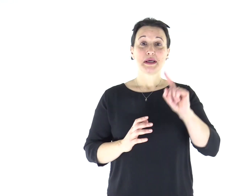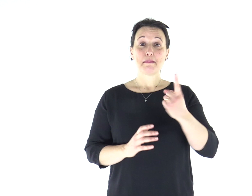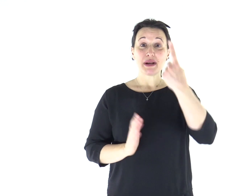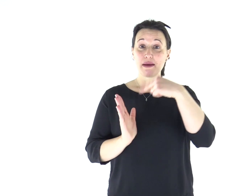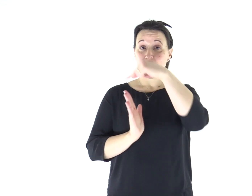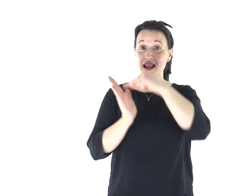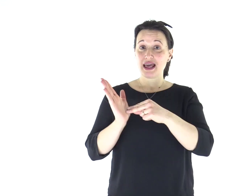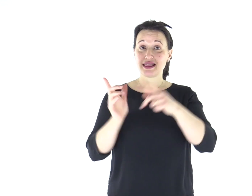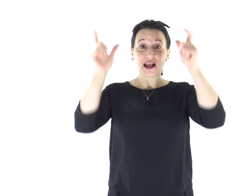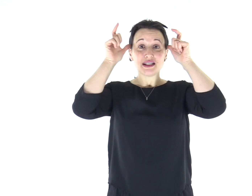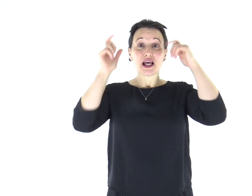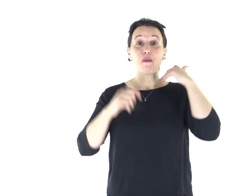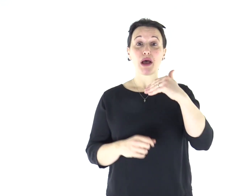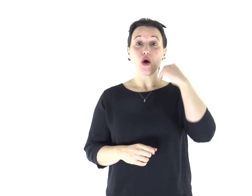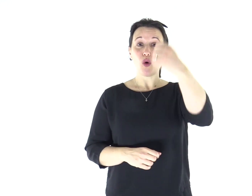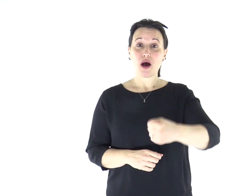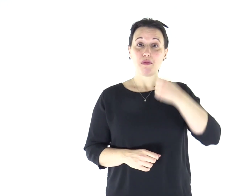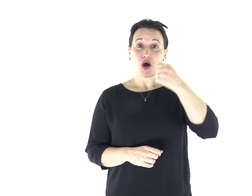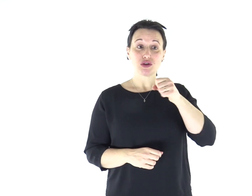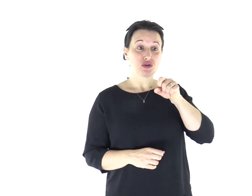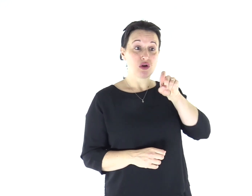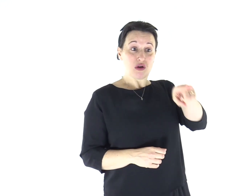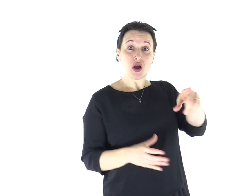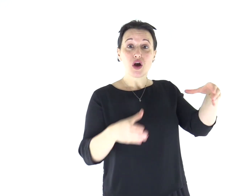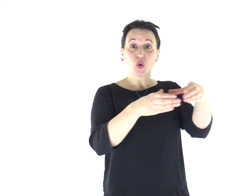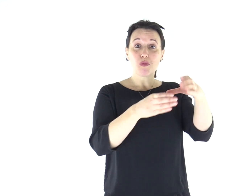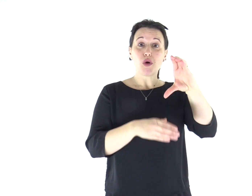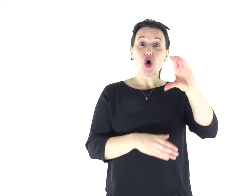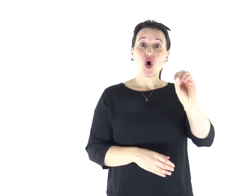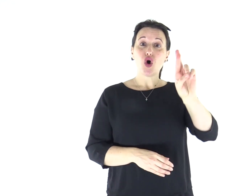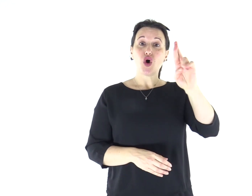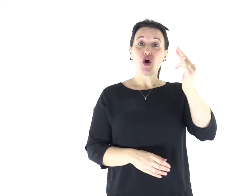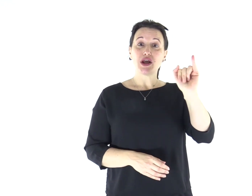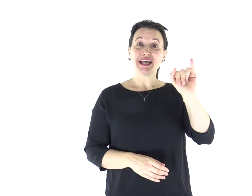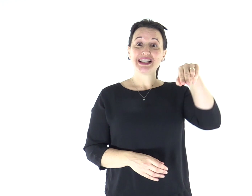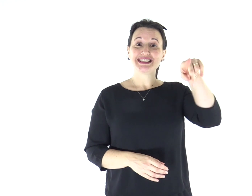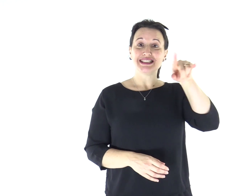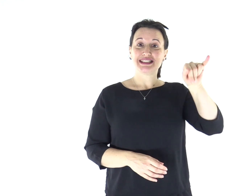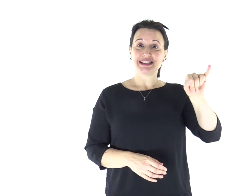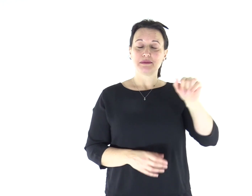Dalla prima lettera di san Paolo apostolo ai Corìnzi